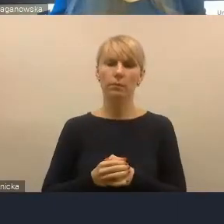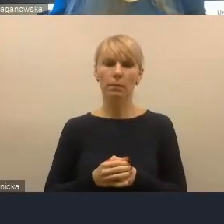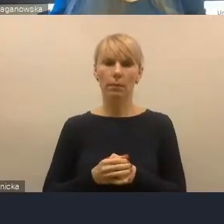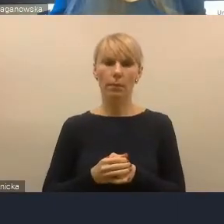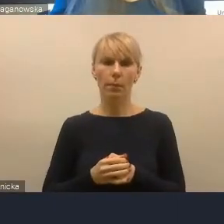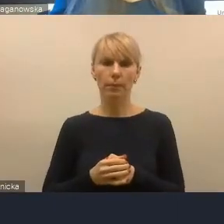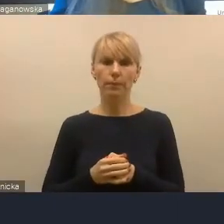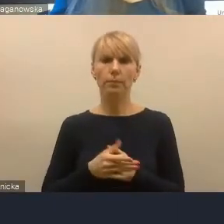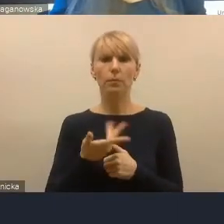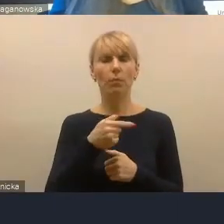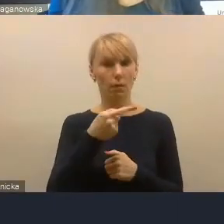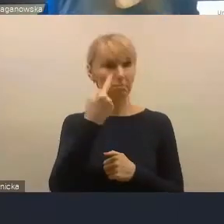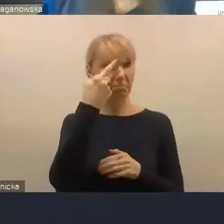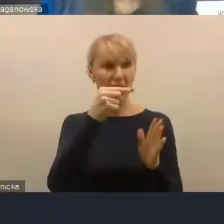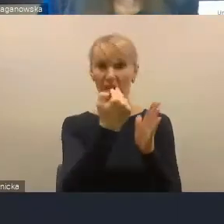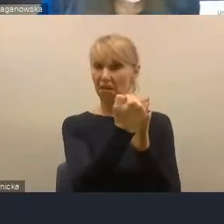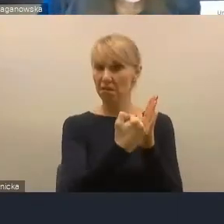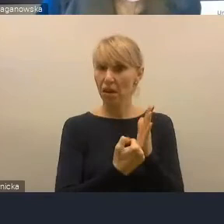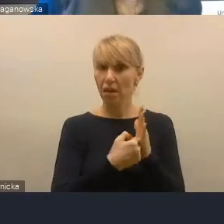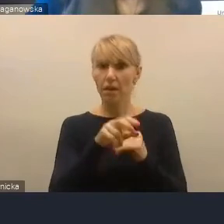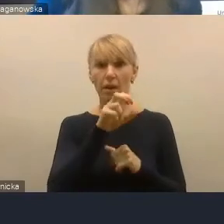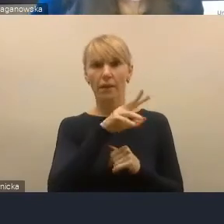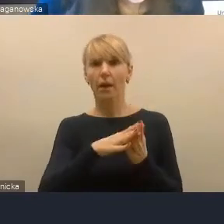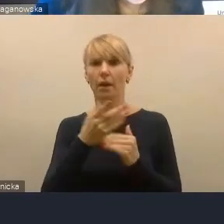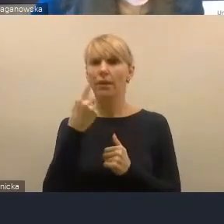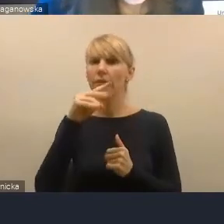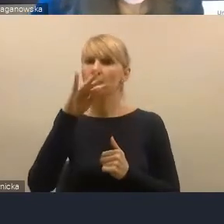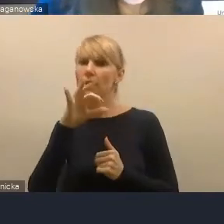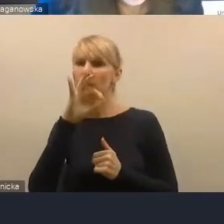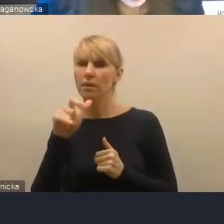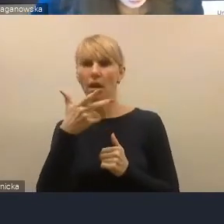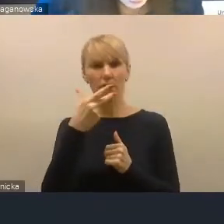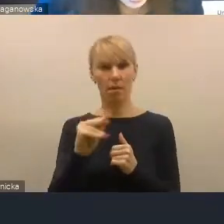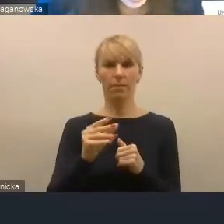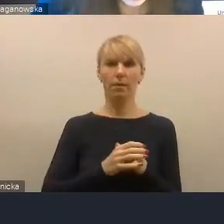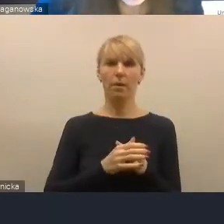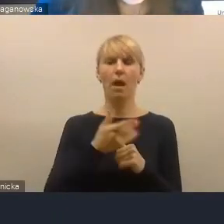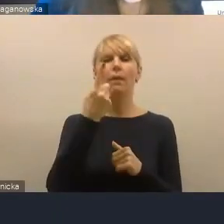Kryteria tak, delimitacja nie. Sztywna delimitacja jest